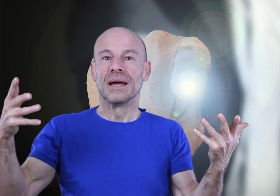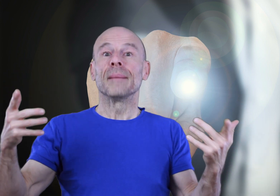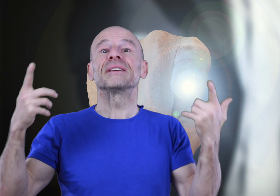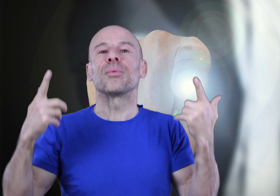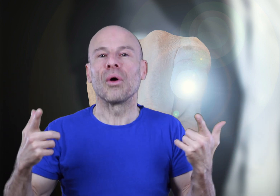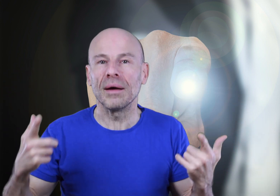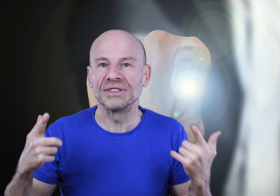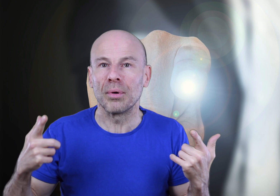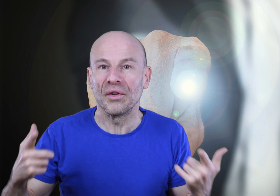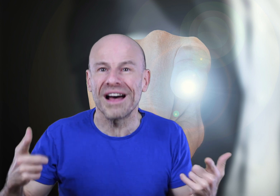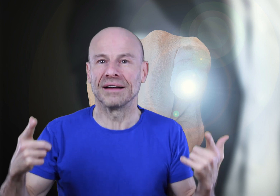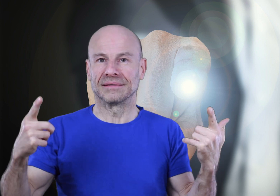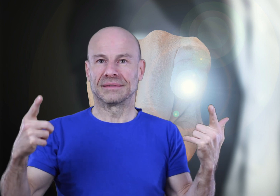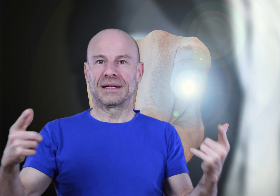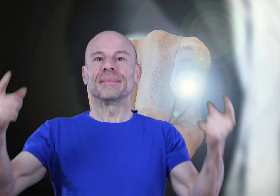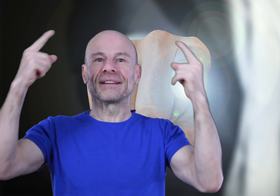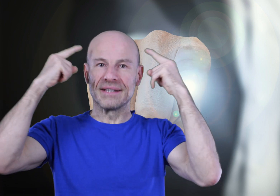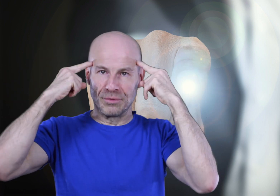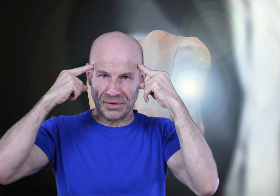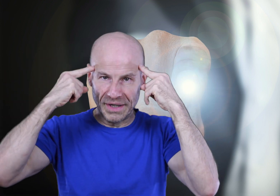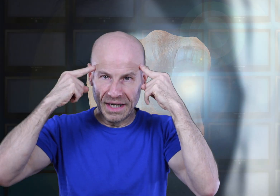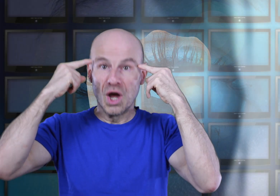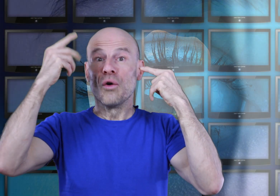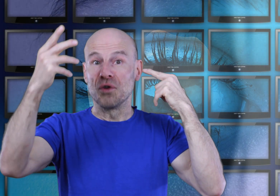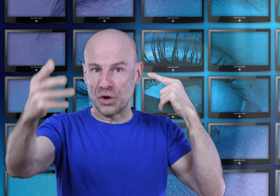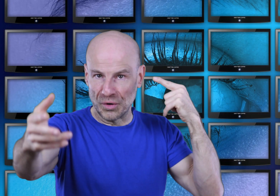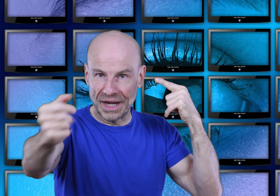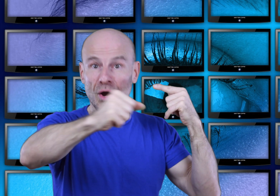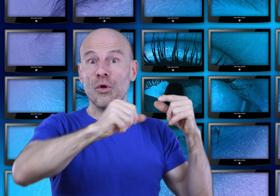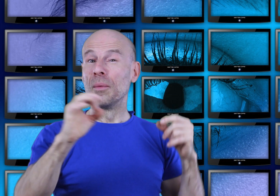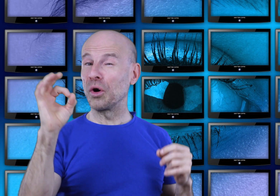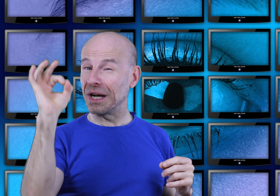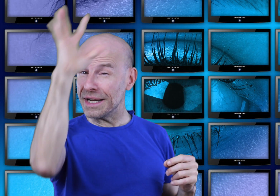Mais ce programme vous apprendra à maîtriser vos pensées, votre mental aux moments clés